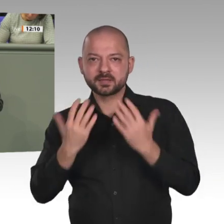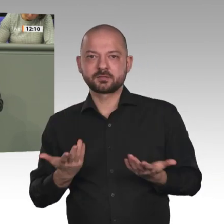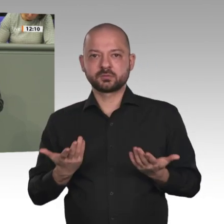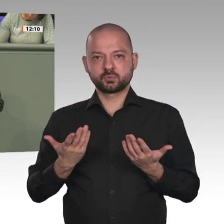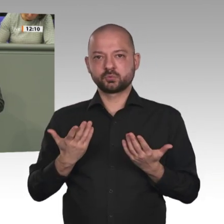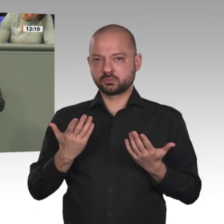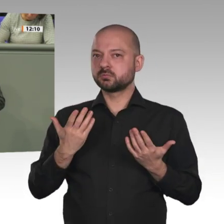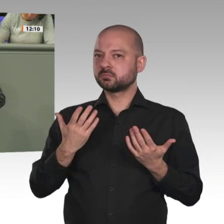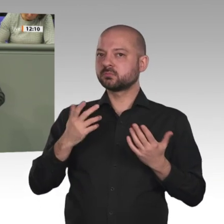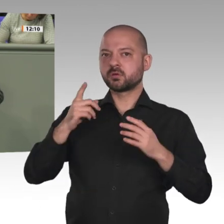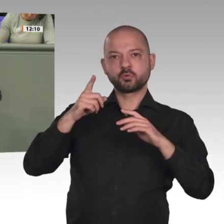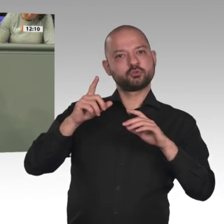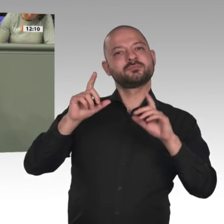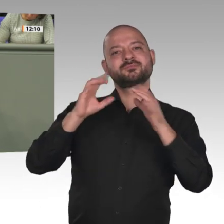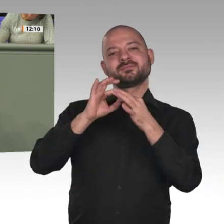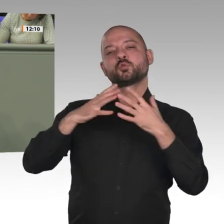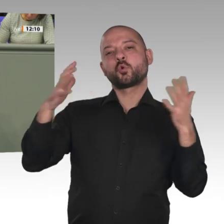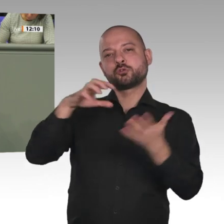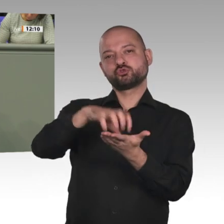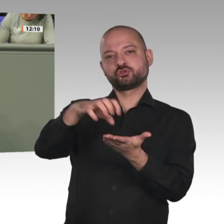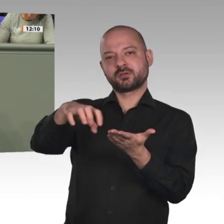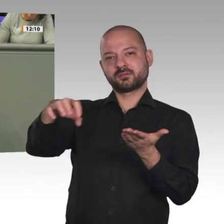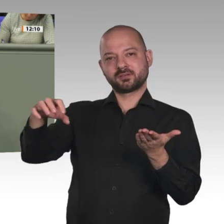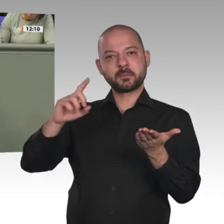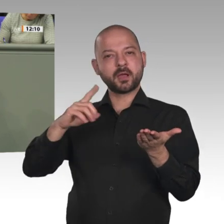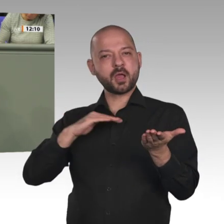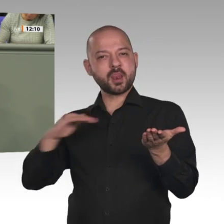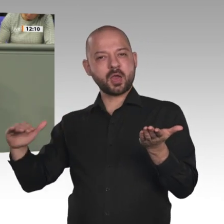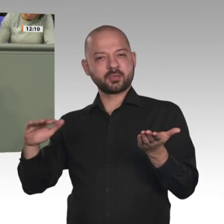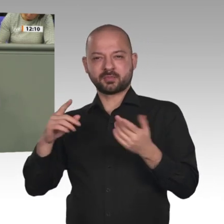im Bereich Migrations- und Grenzmanagement aussetzen. Dafür wollen sie die Abschiebung